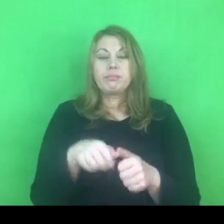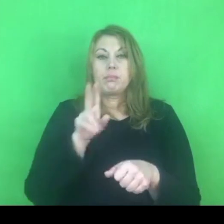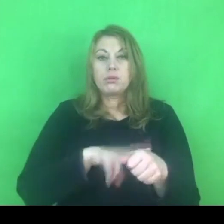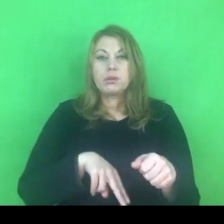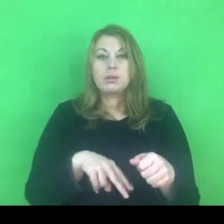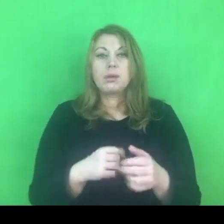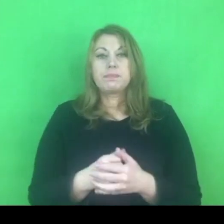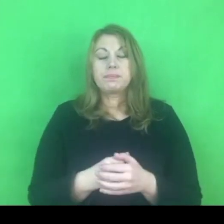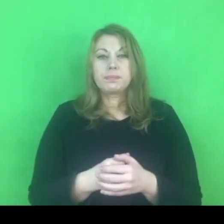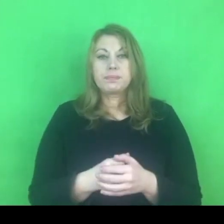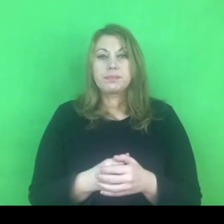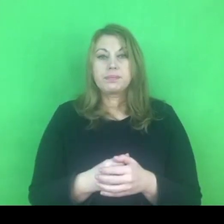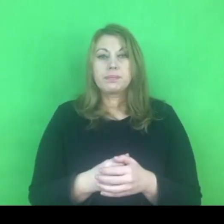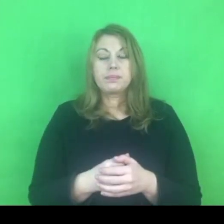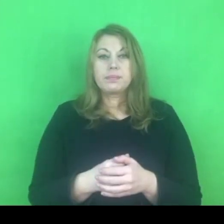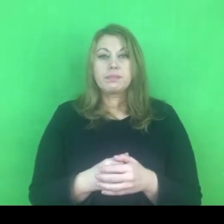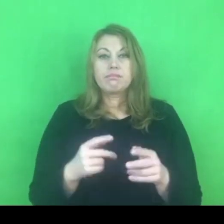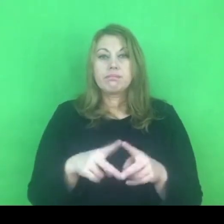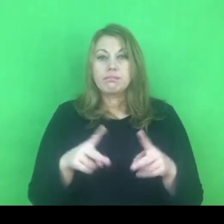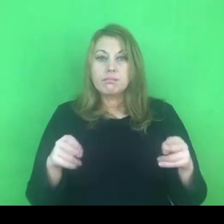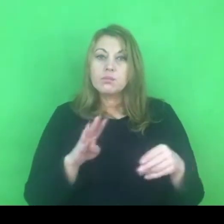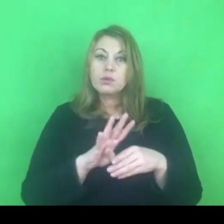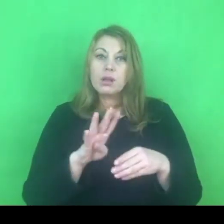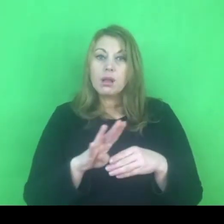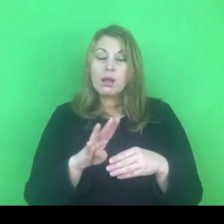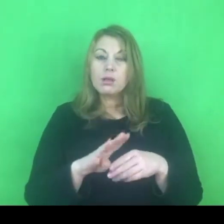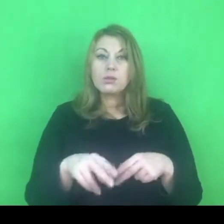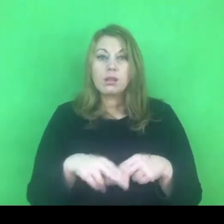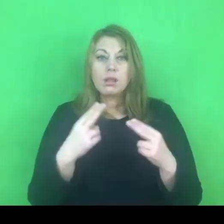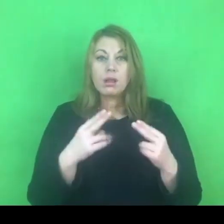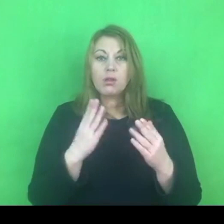W przeciągu tych 14 dni to jest jednorazowa możliwość.